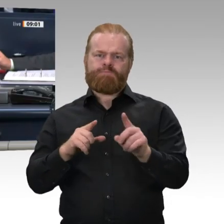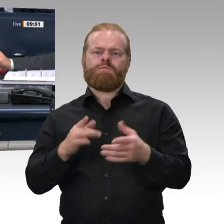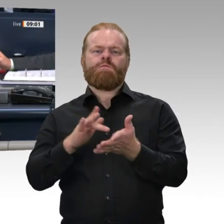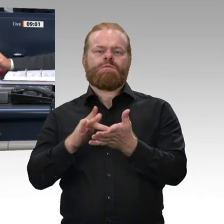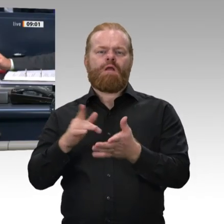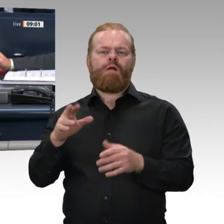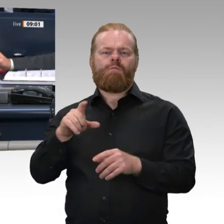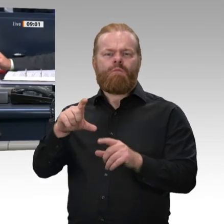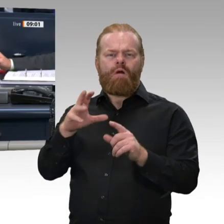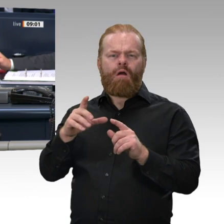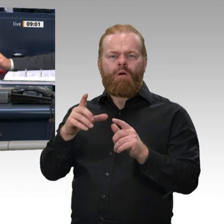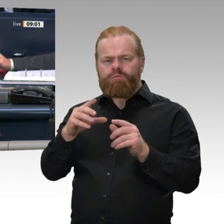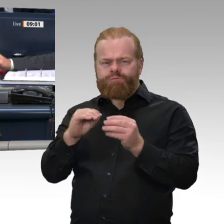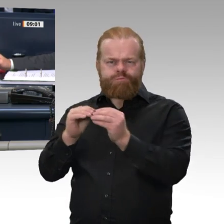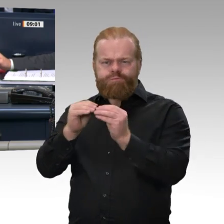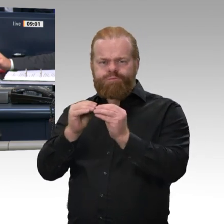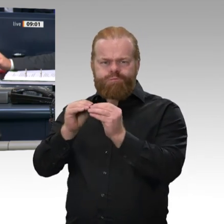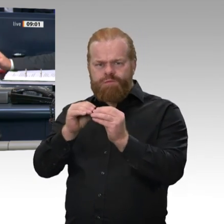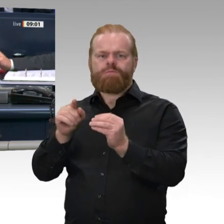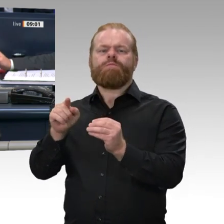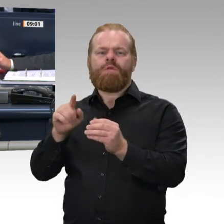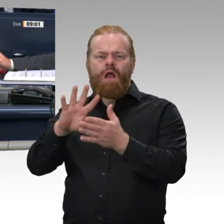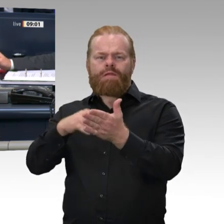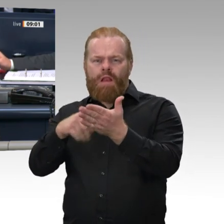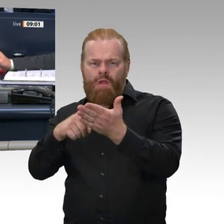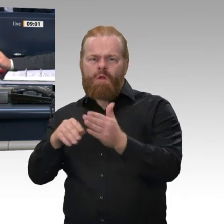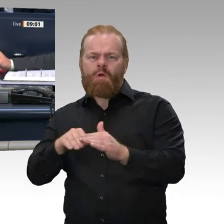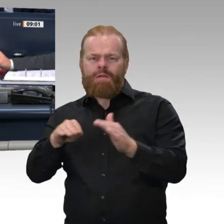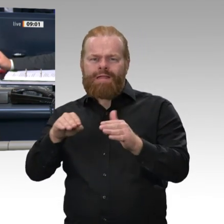Die Fraktion der CDU/CSU schlägt vor, den Kollegen Rüdiger Kruse zum Mitglied des Beirats